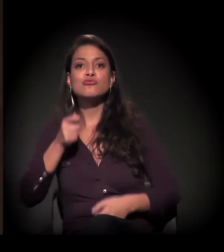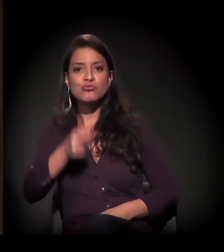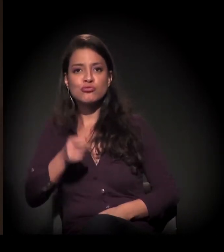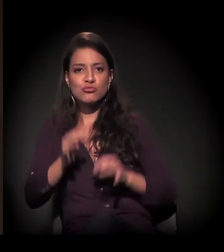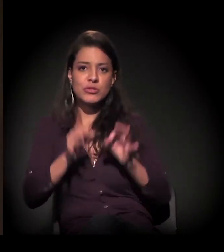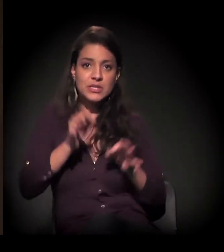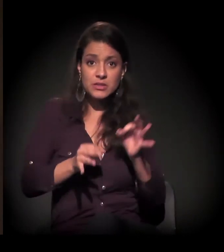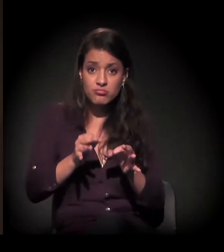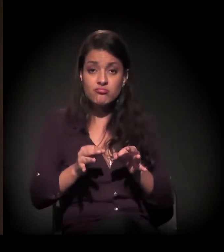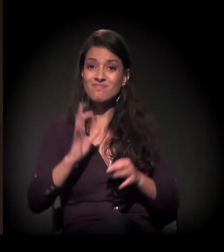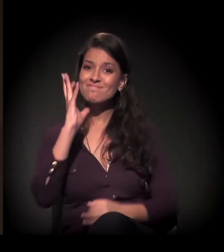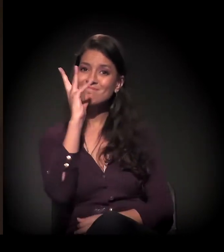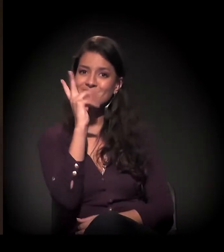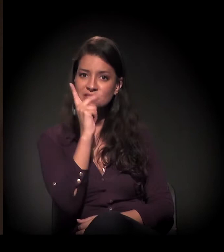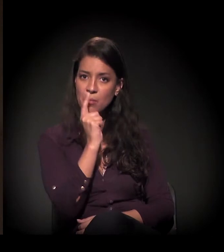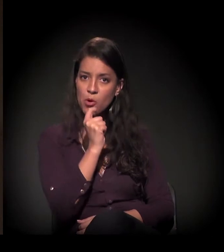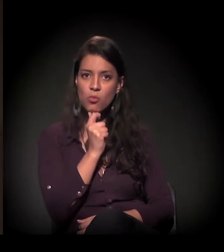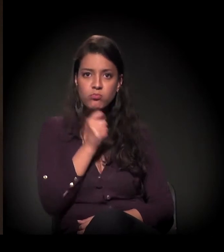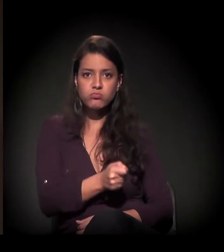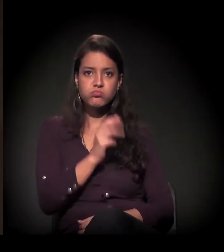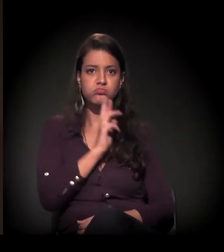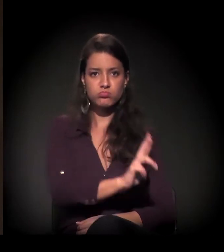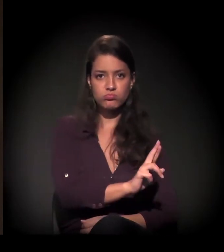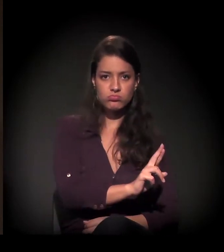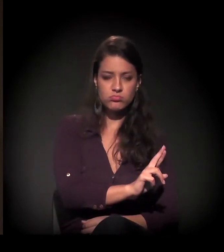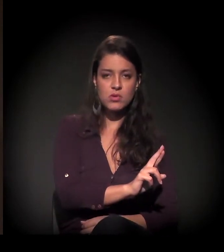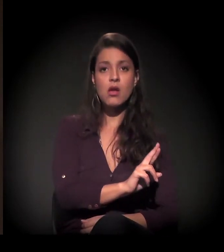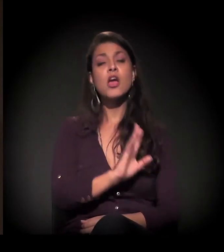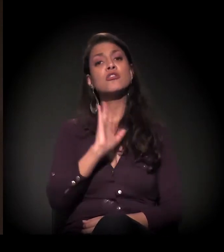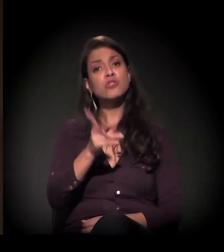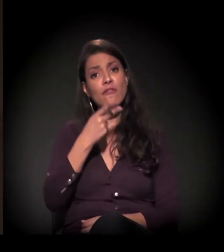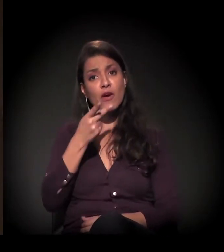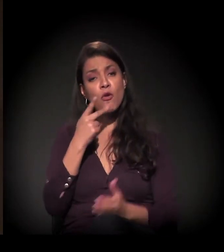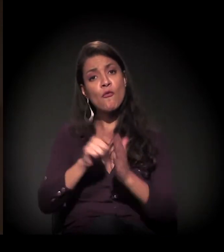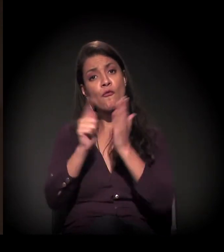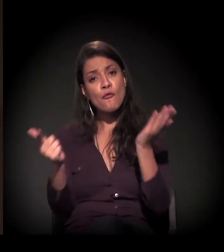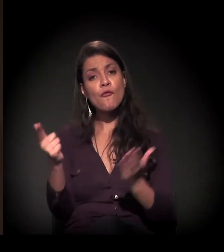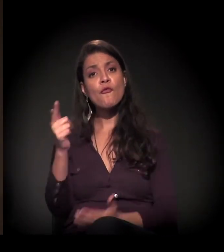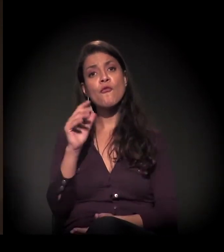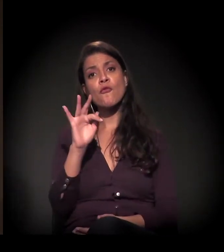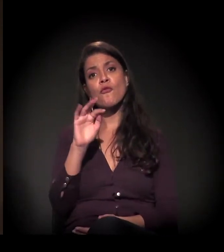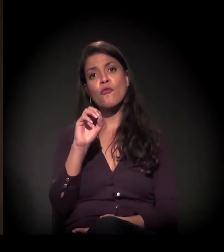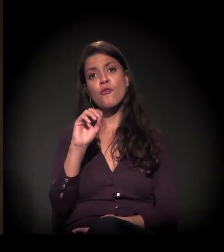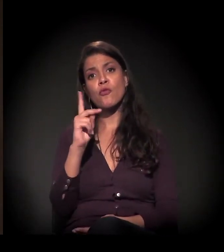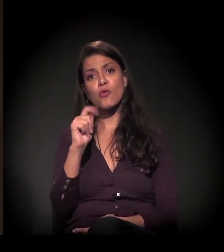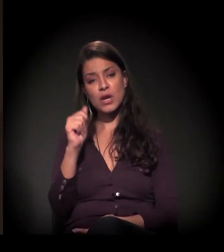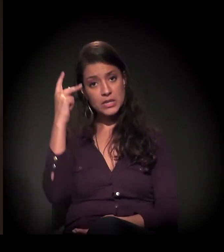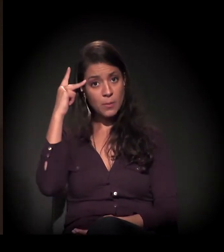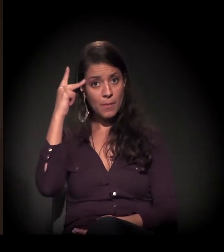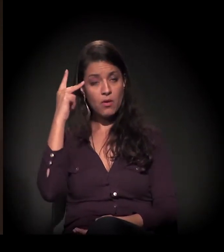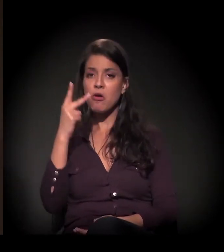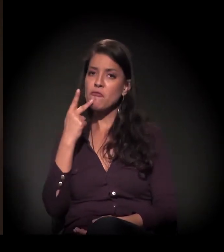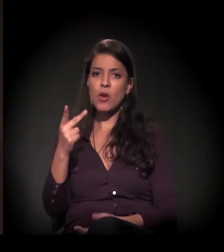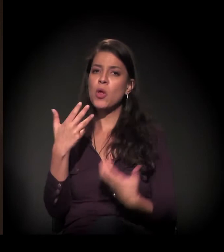Inclusive o juiz disse, numa entrevista à Folha de S.Paulo, que não vai fazer justiça com chapéu alheio,